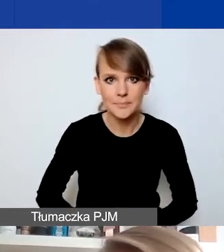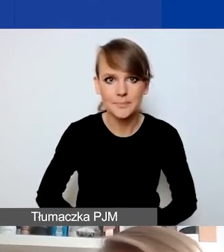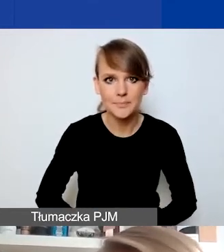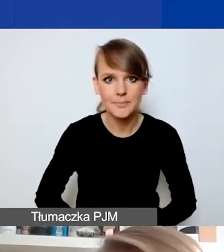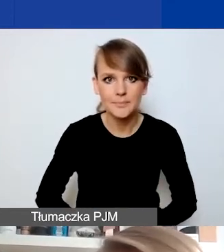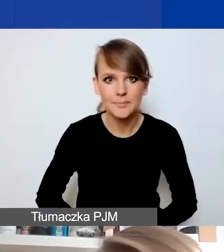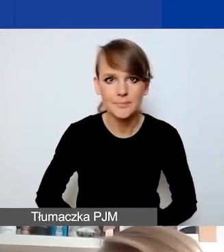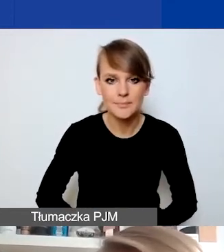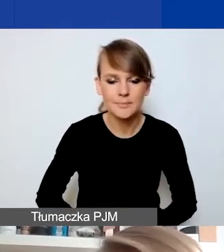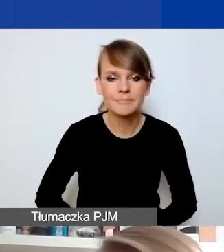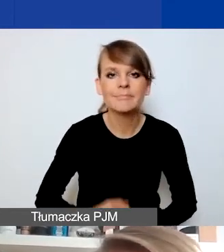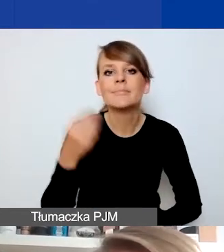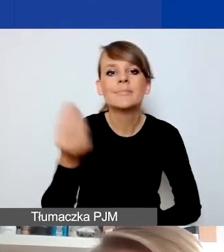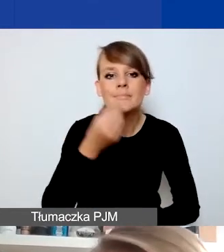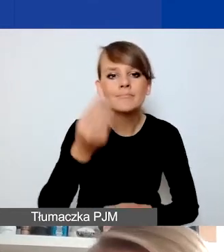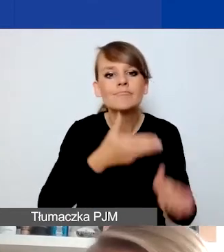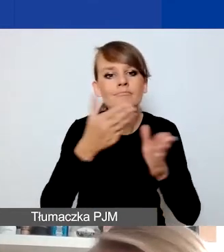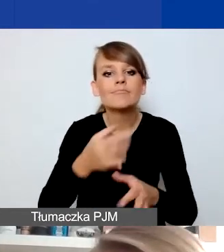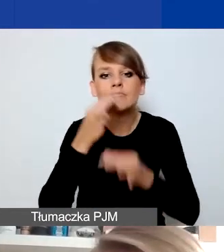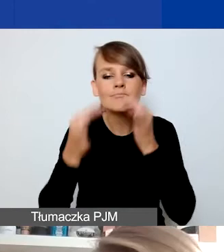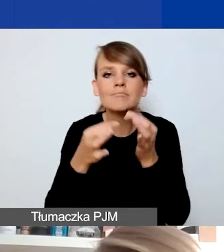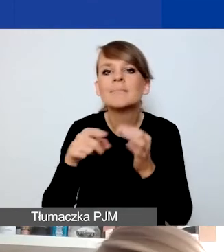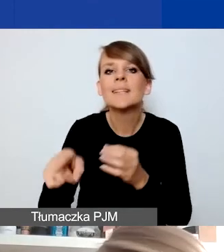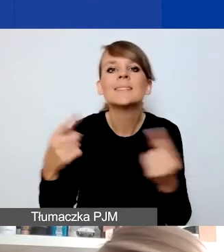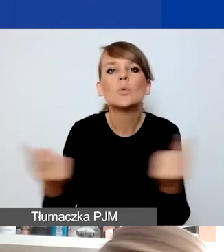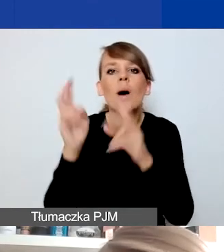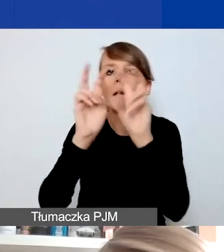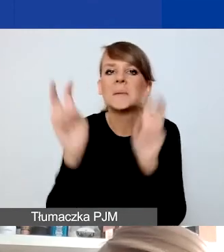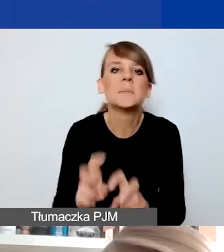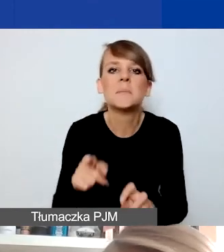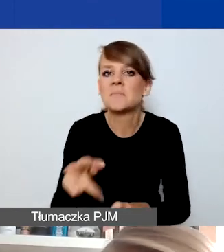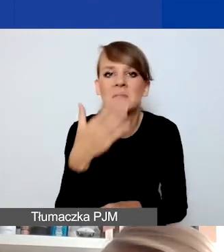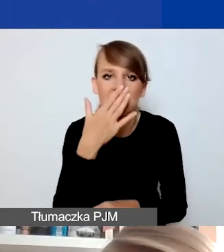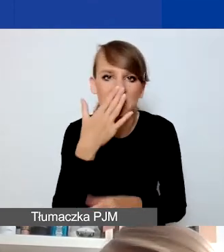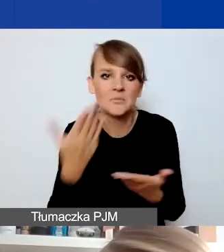Jeszcze dwa słowa o rozumieniu sytuacji kryzysowej. Jak już wspominałam, ona w pierwszej kolejności